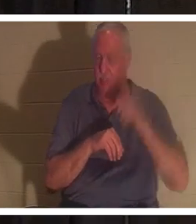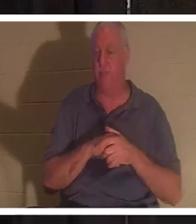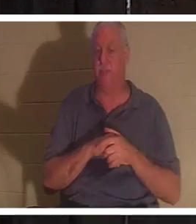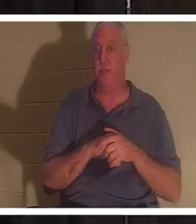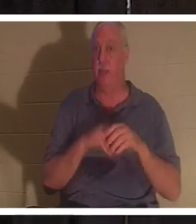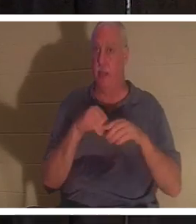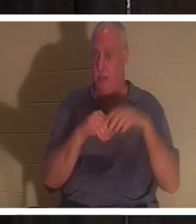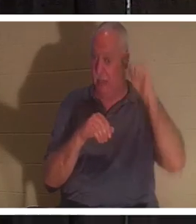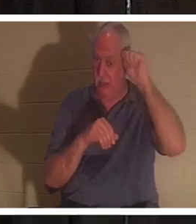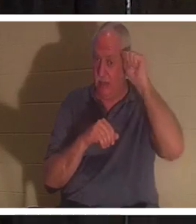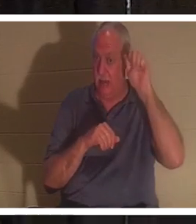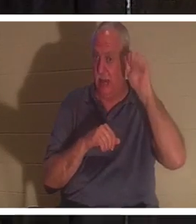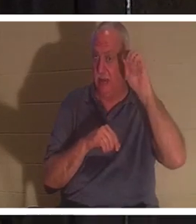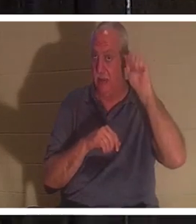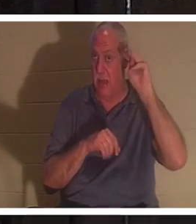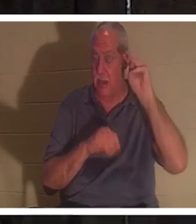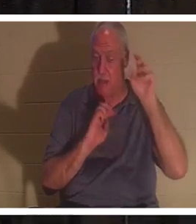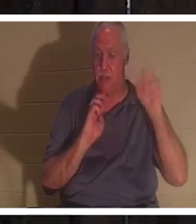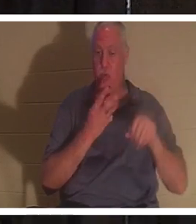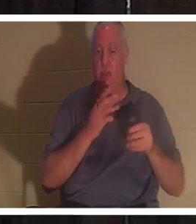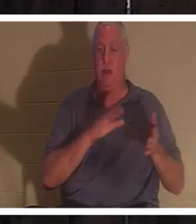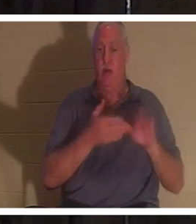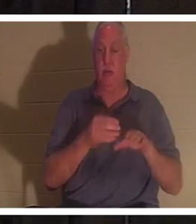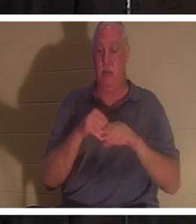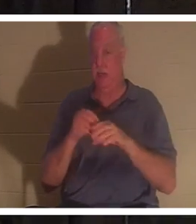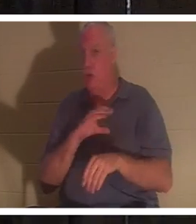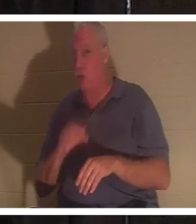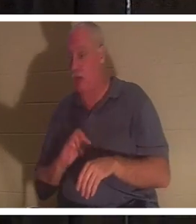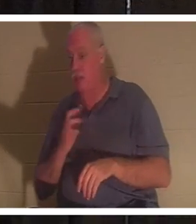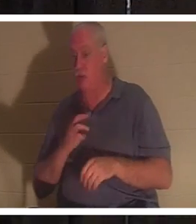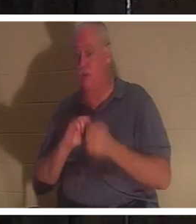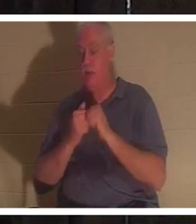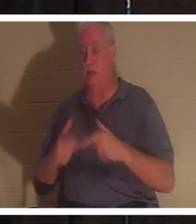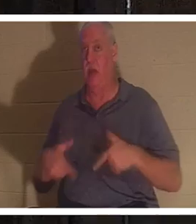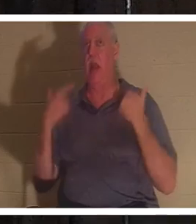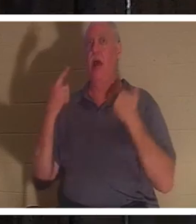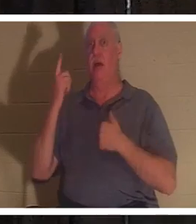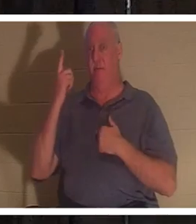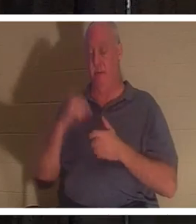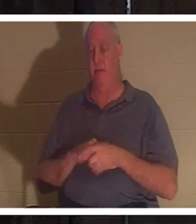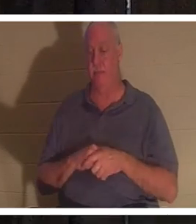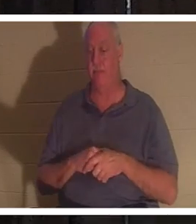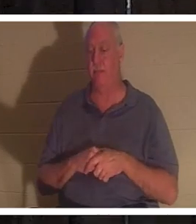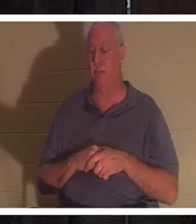мы мертвы, а во Христе оживлены. Это то, о чем мы поговорим